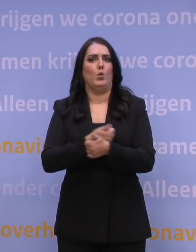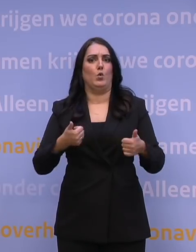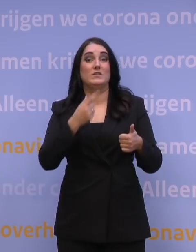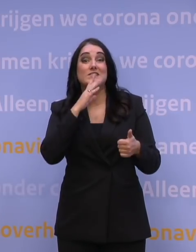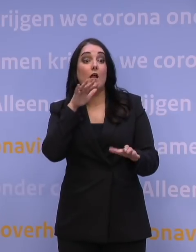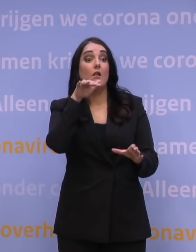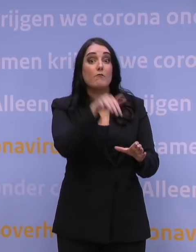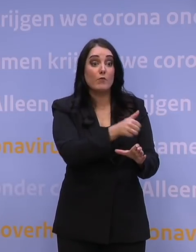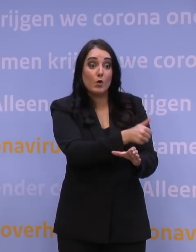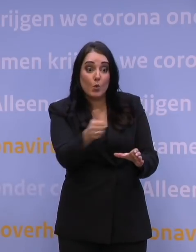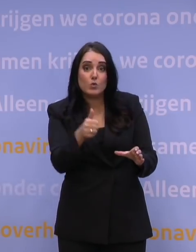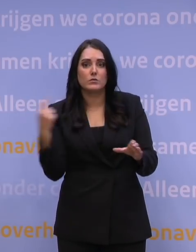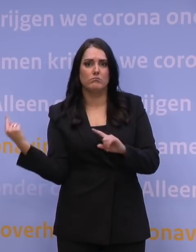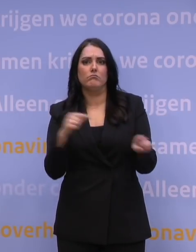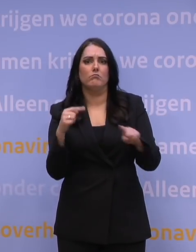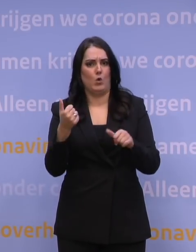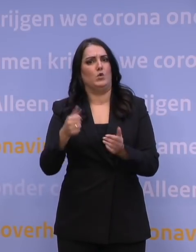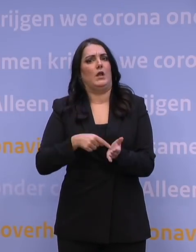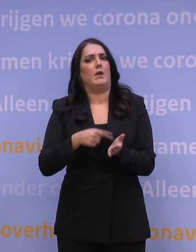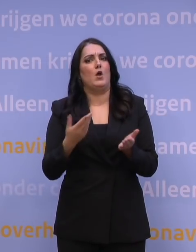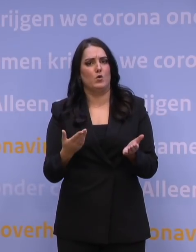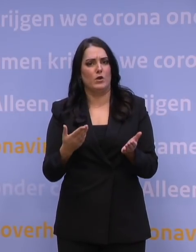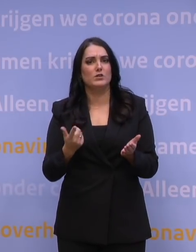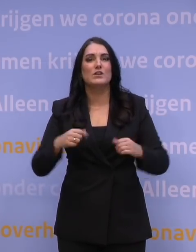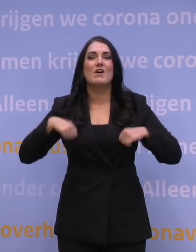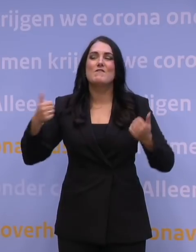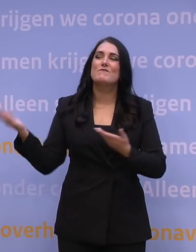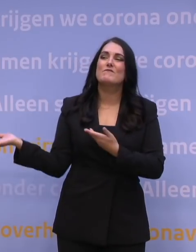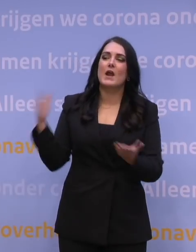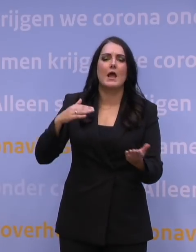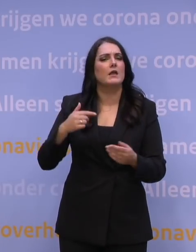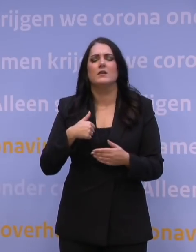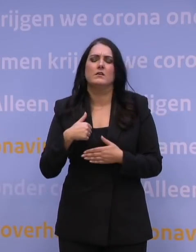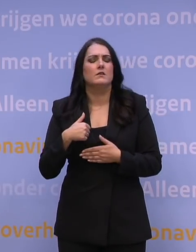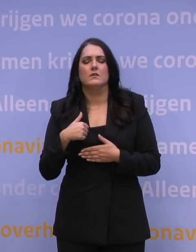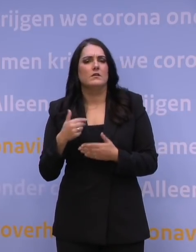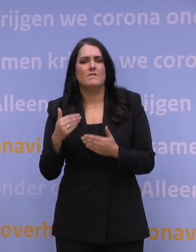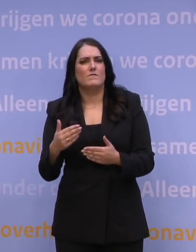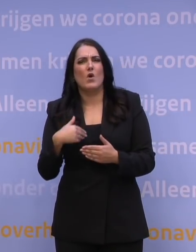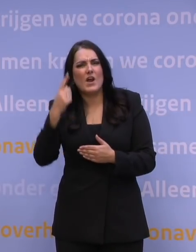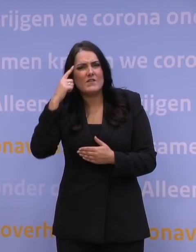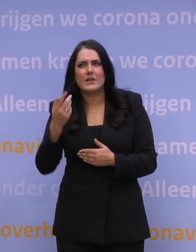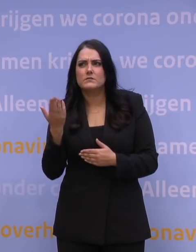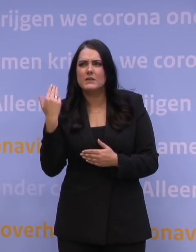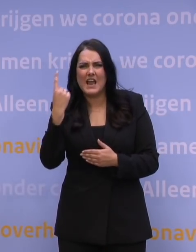in ieder geval goed wordt gebruikt. Dus een vrije inloop, daar ben ik niet voor. Dat is eventjes geprobeerd vorige week in een van de GGD-regio's.